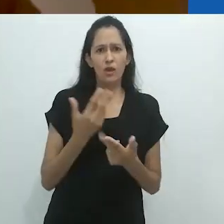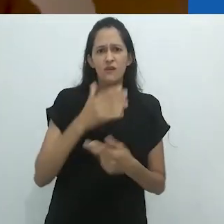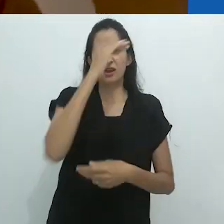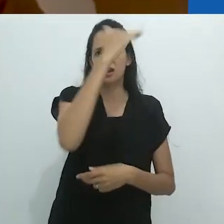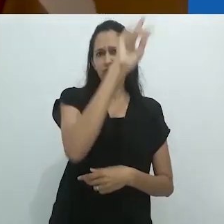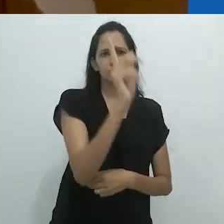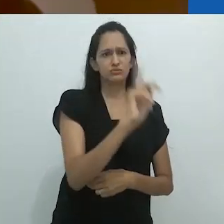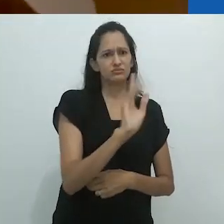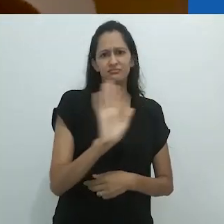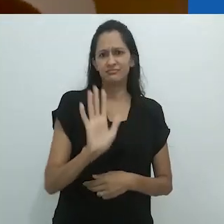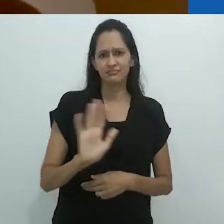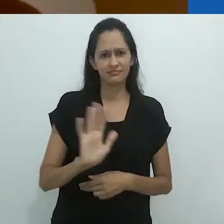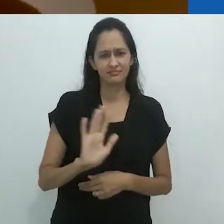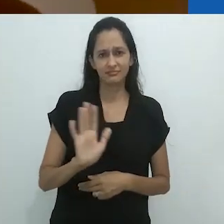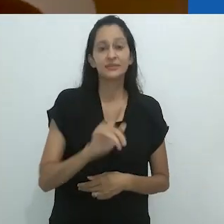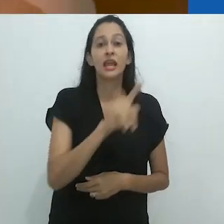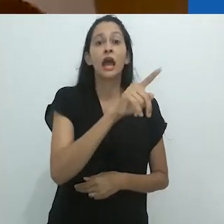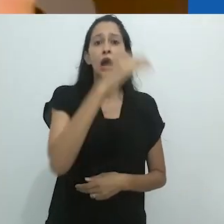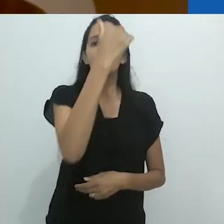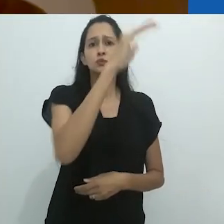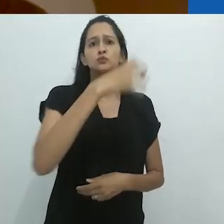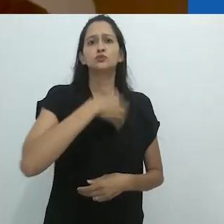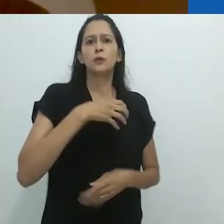Não como um adulto. Como um adulto, você é ensinado.